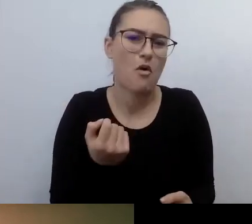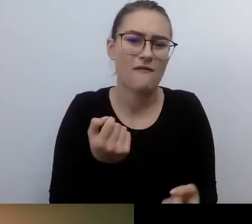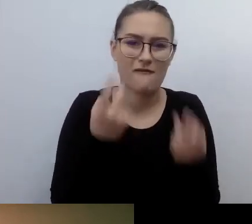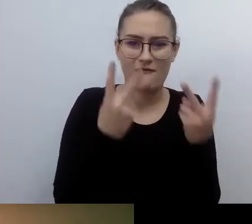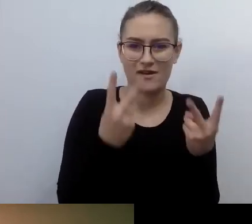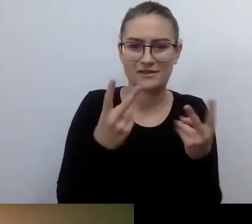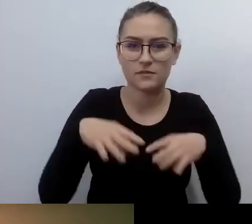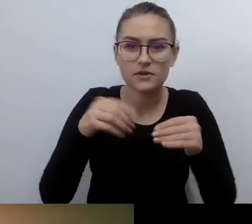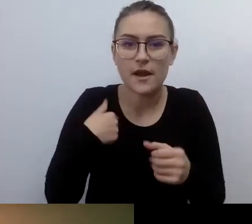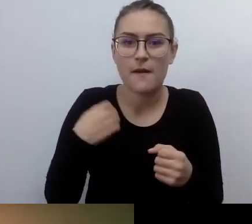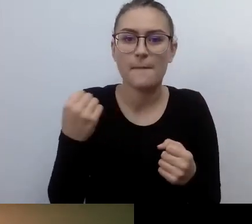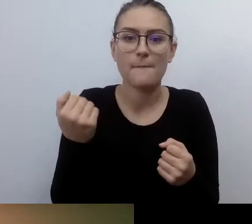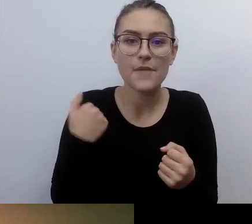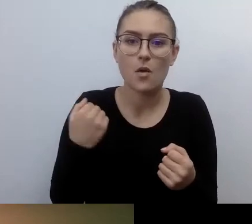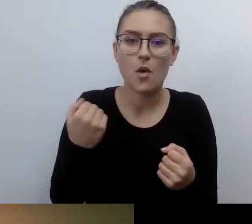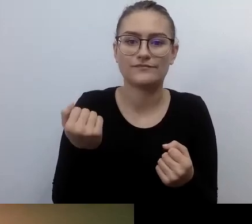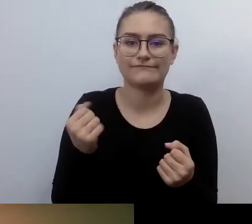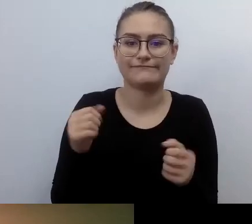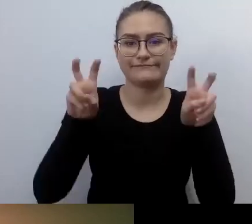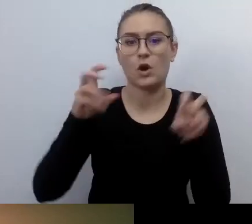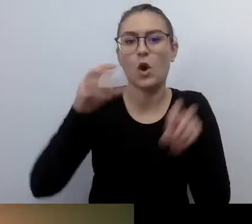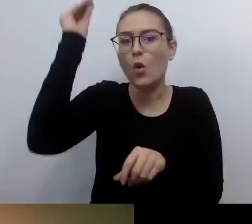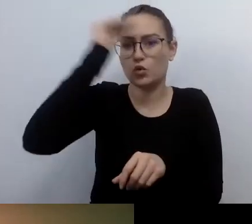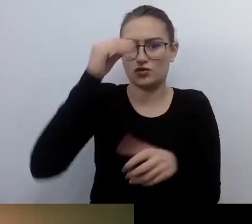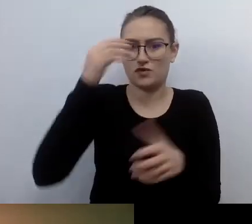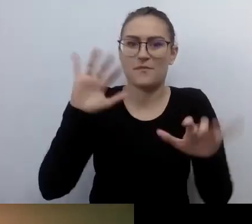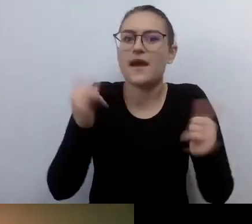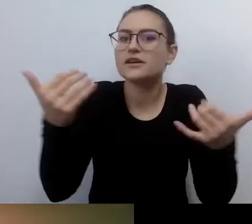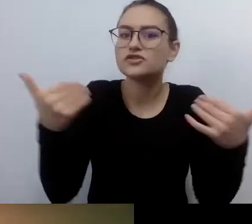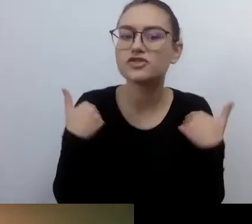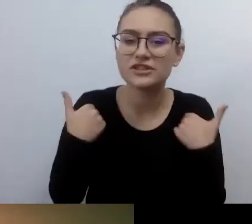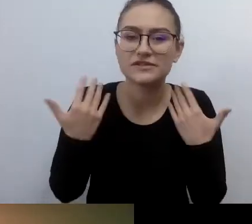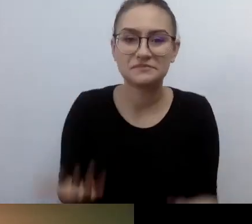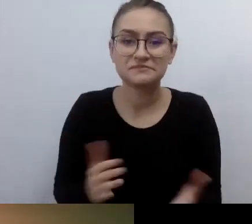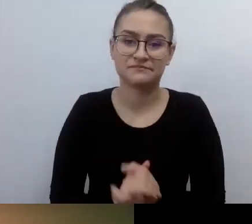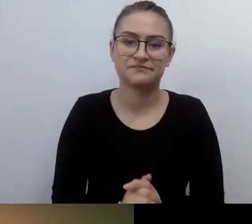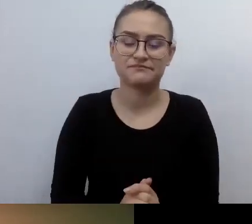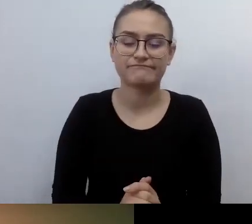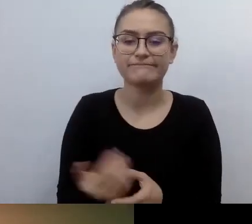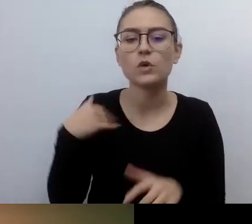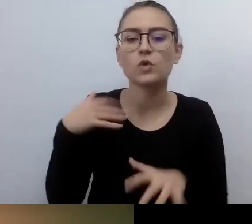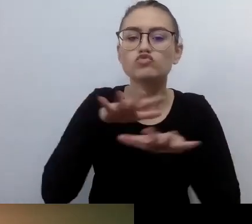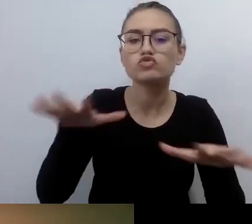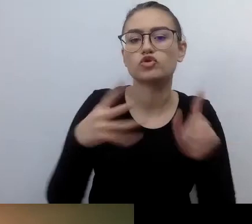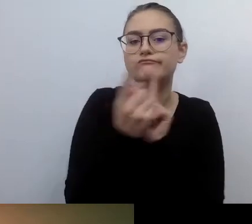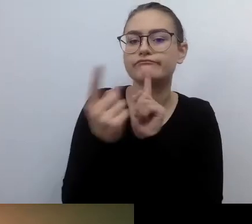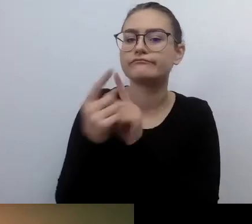Mnóstwo rzeczy starałem się czytać. Z wieloma osobami rozmawiałem. Wszystkie osoby mówiły: nie ma, trzeba sobie radzić.